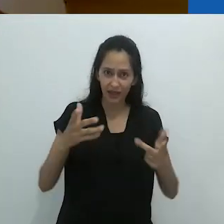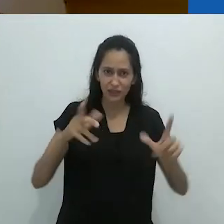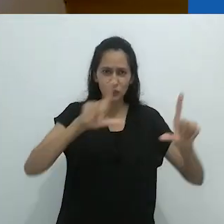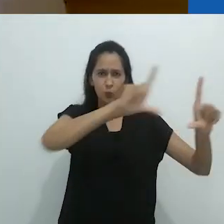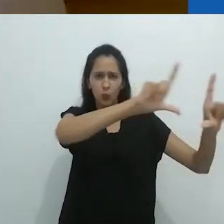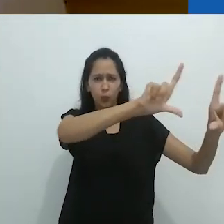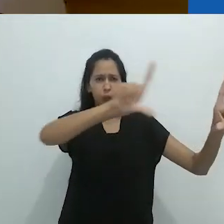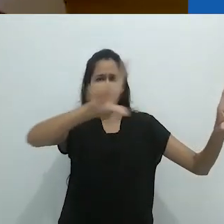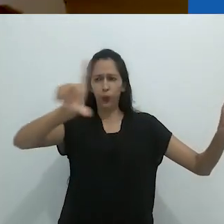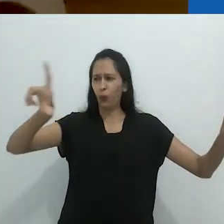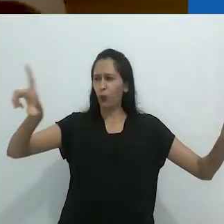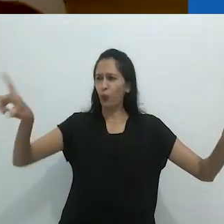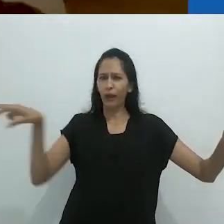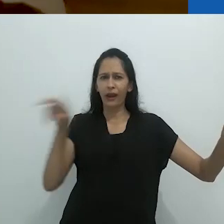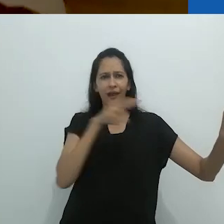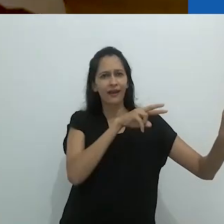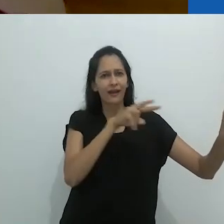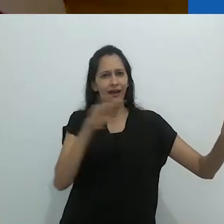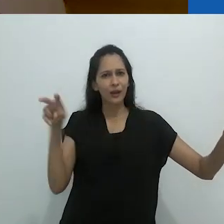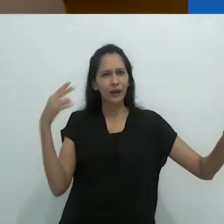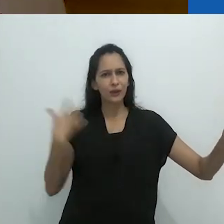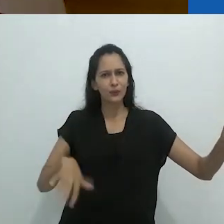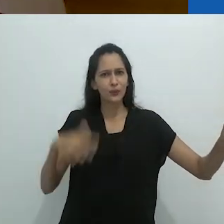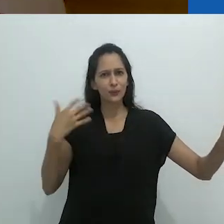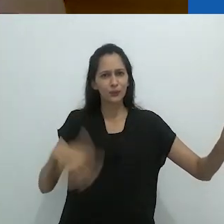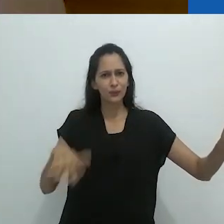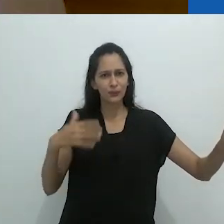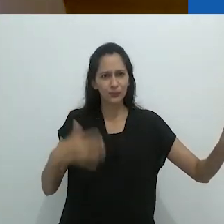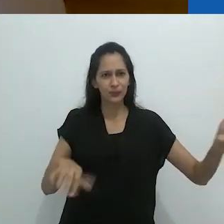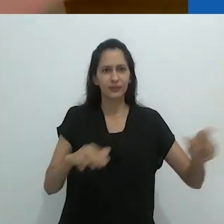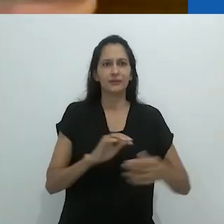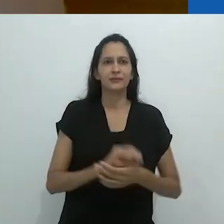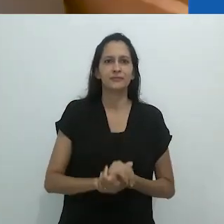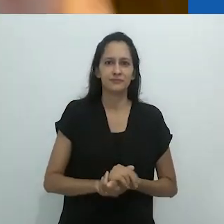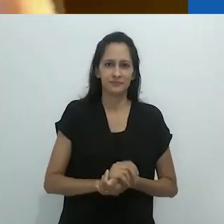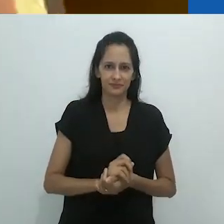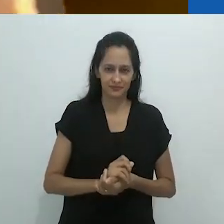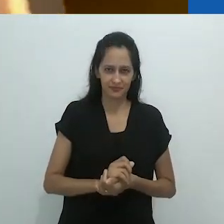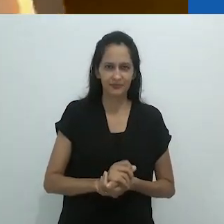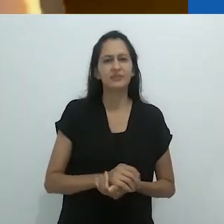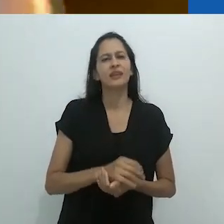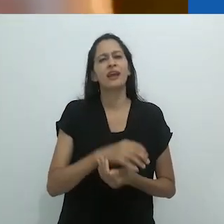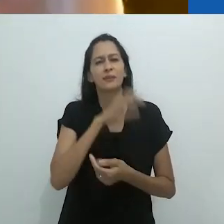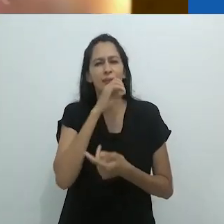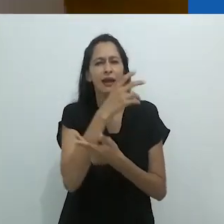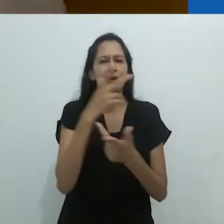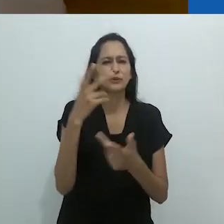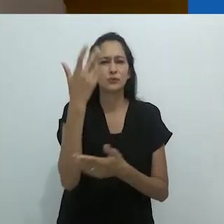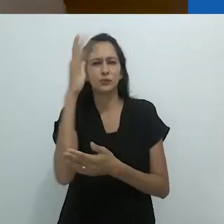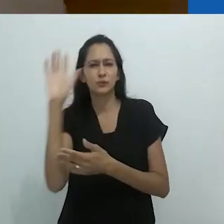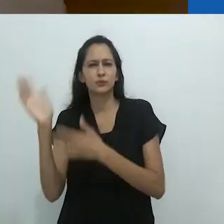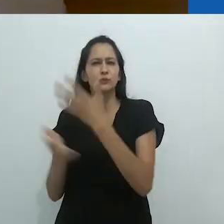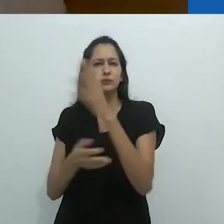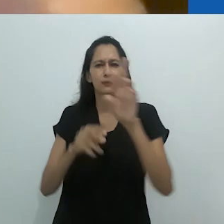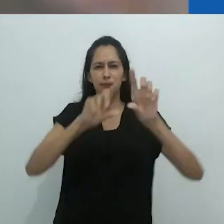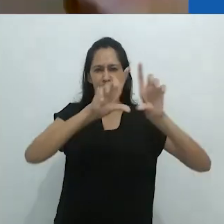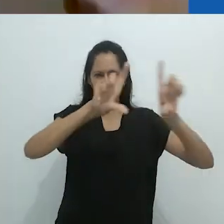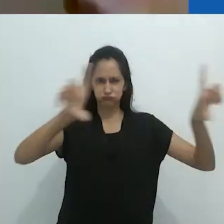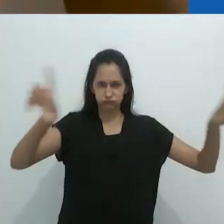Lá estavam desenhos de animais indo de uma parede à outra.